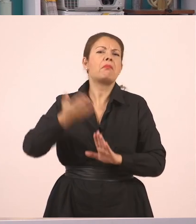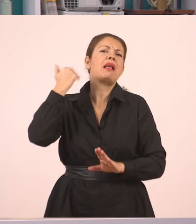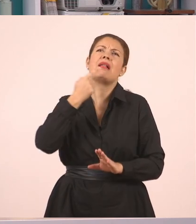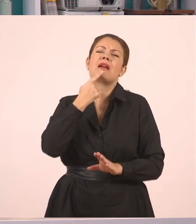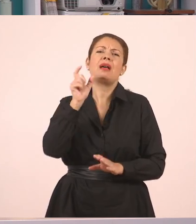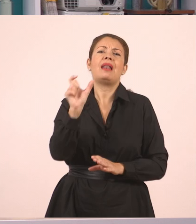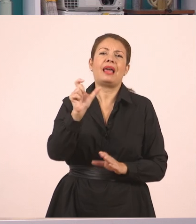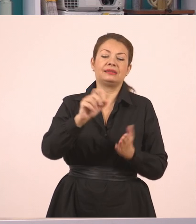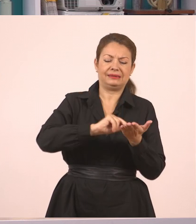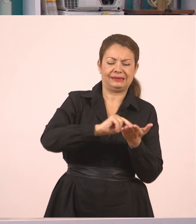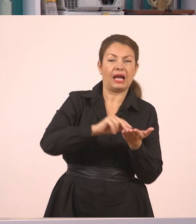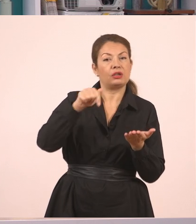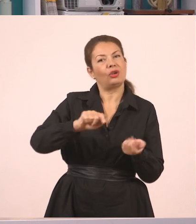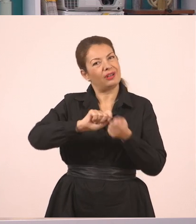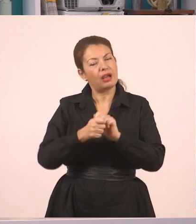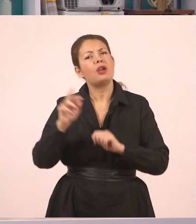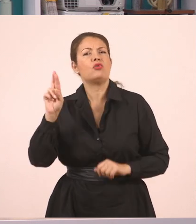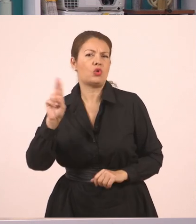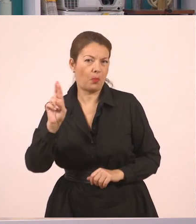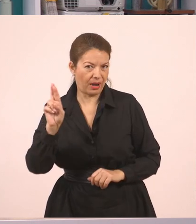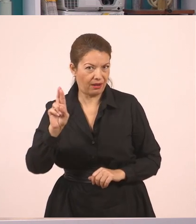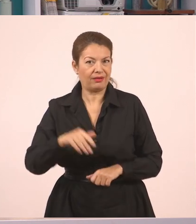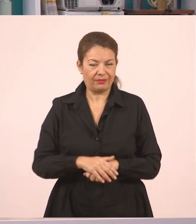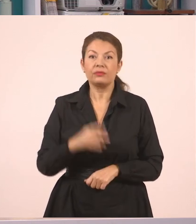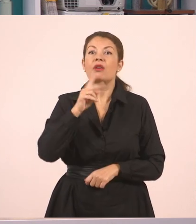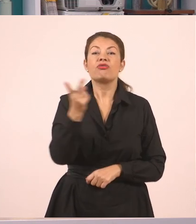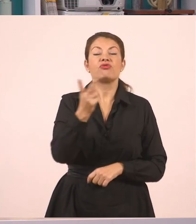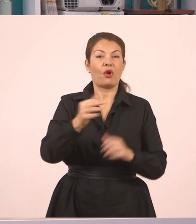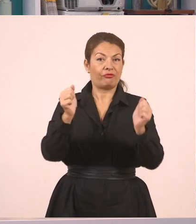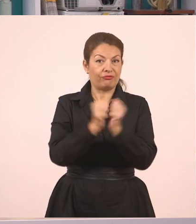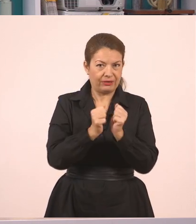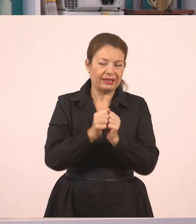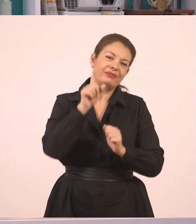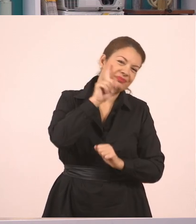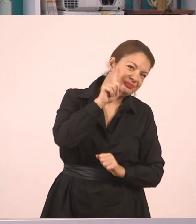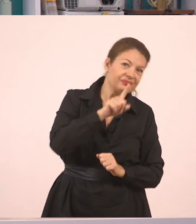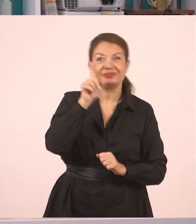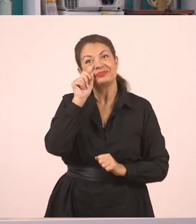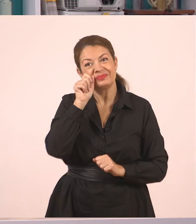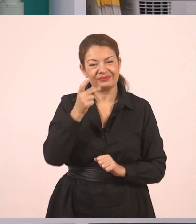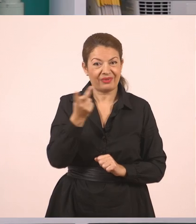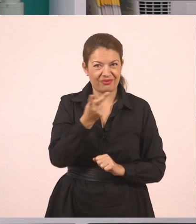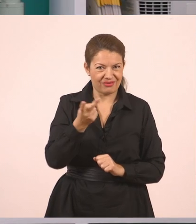τώρα λέγονται Ρομά. Έτσι; Οι δύο φίλοι λοιπόν, η μικρή τσιγγάνα και ο Δημήτρης,